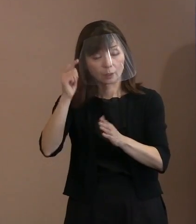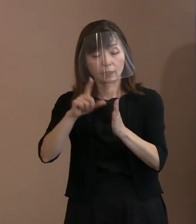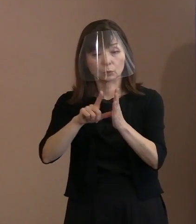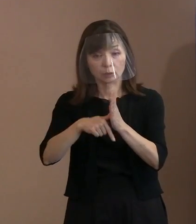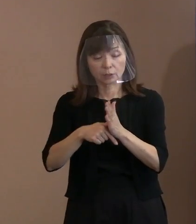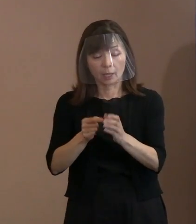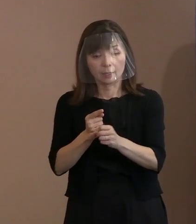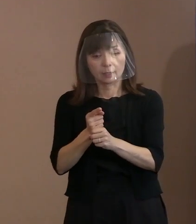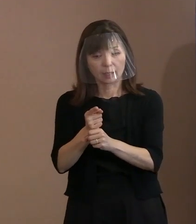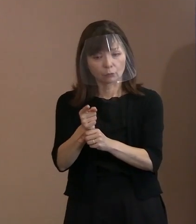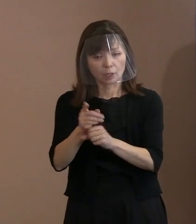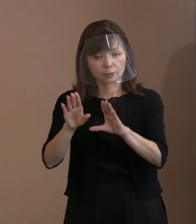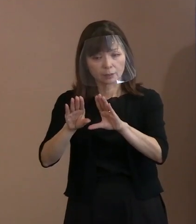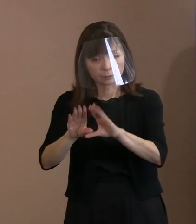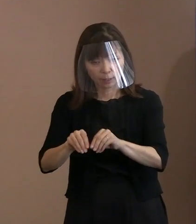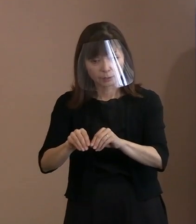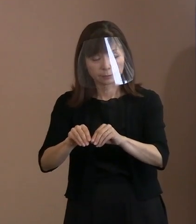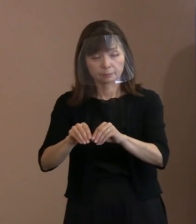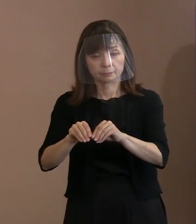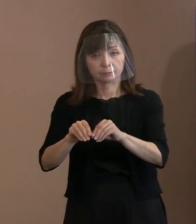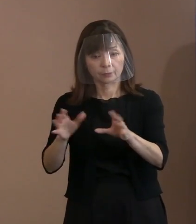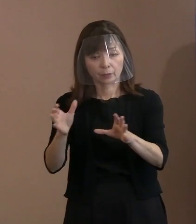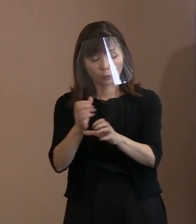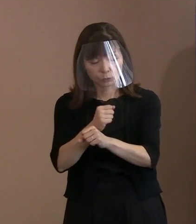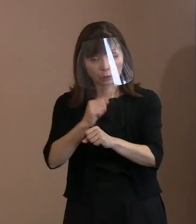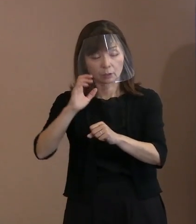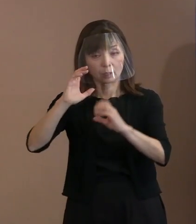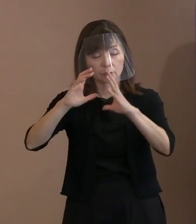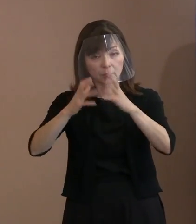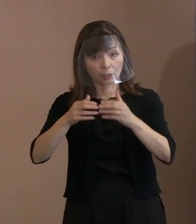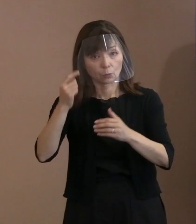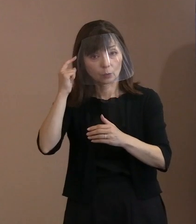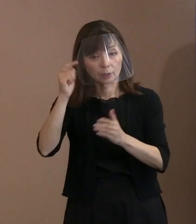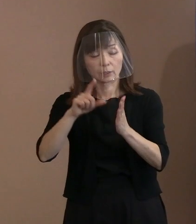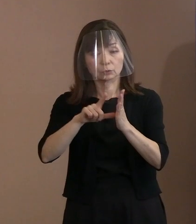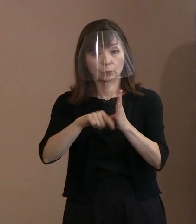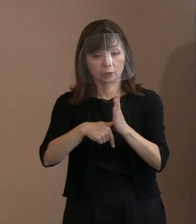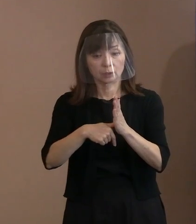ロシアという地にも同じようなことを 言っておられた方がおられますねと｡